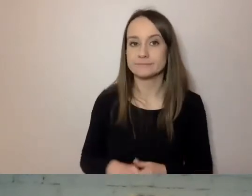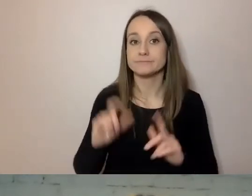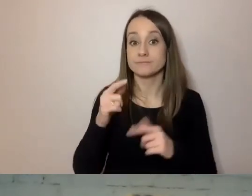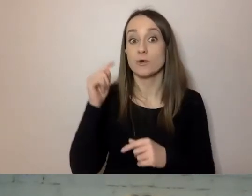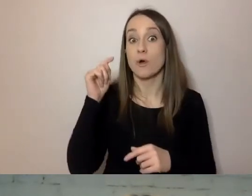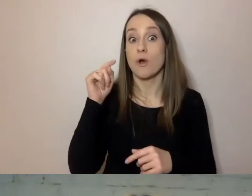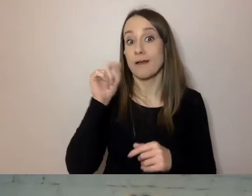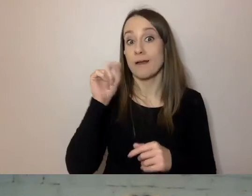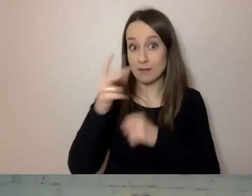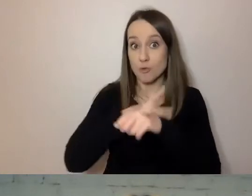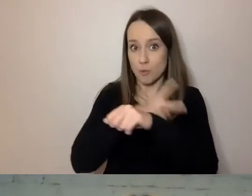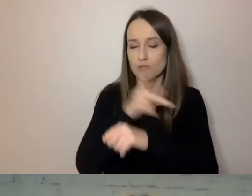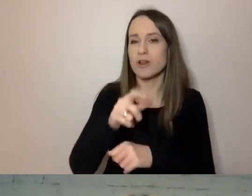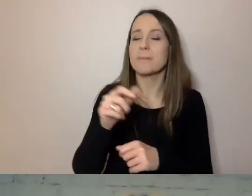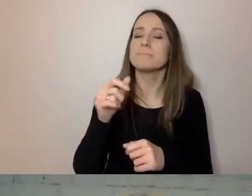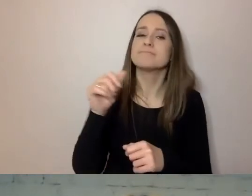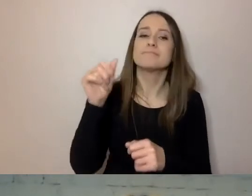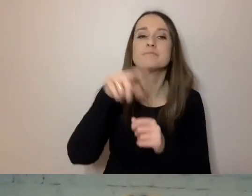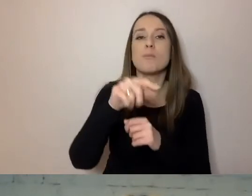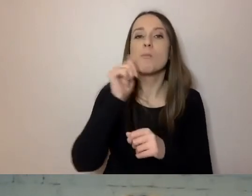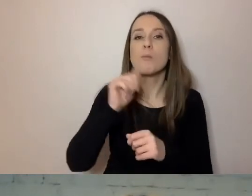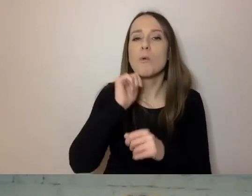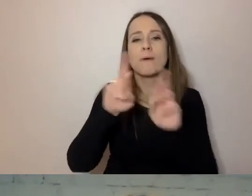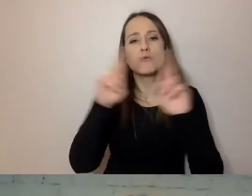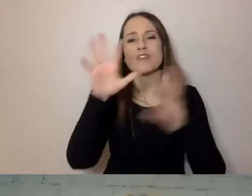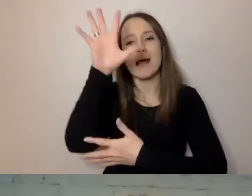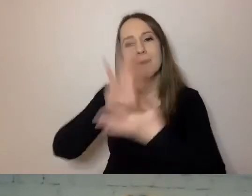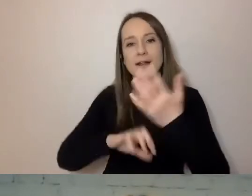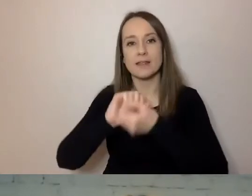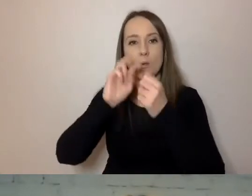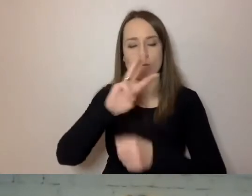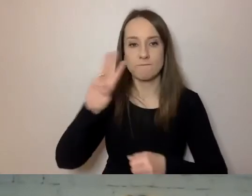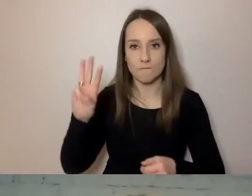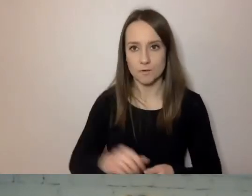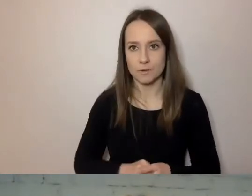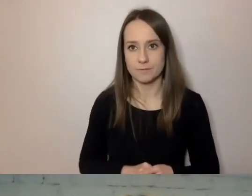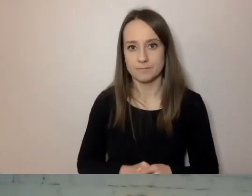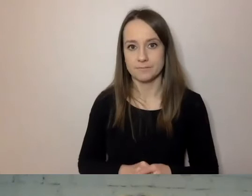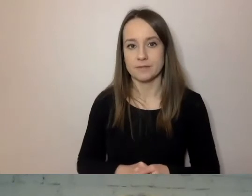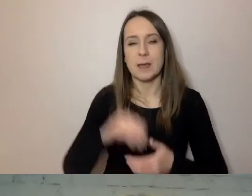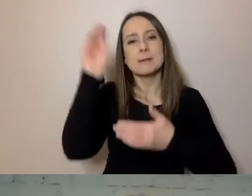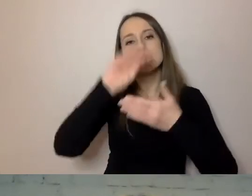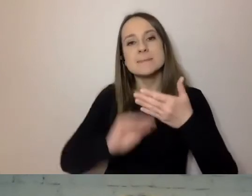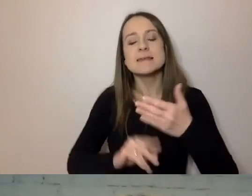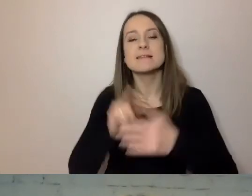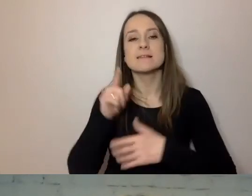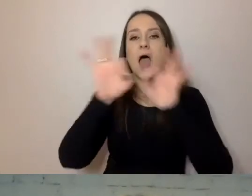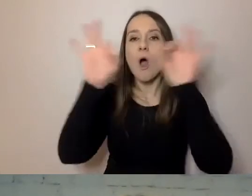Próbka każdego typu dokumentu czy artykułów ze stron internetowych. Pism trafiających do wszystkich mieszkańców